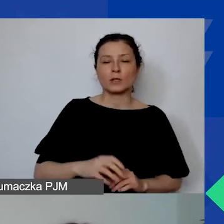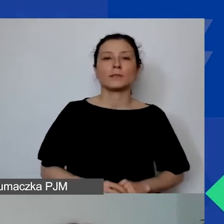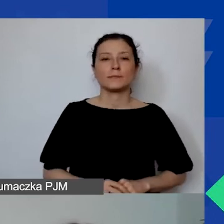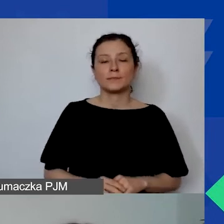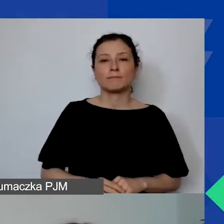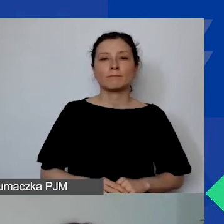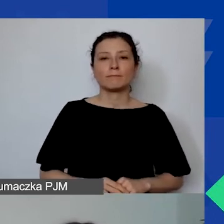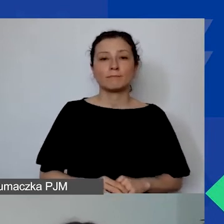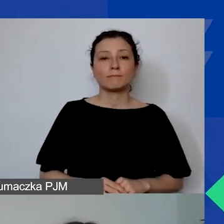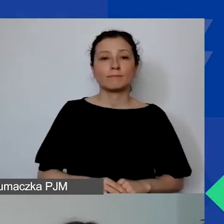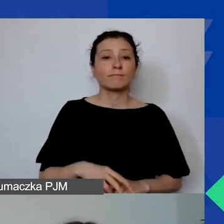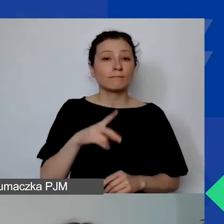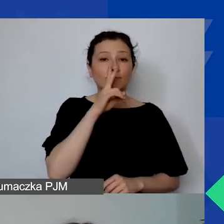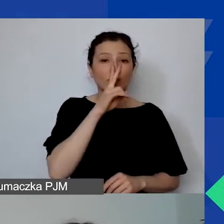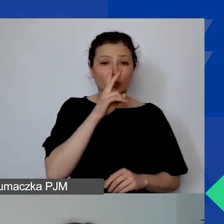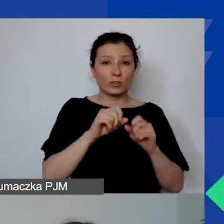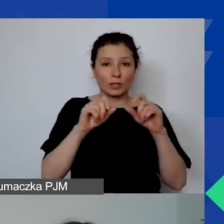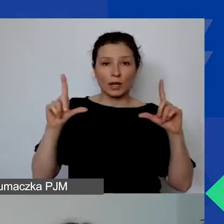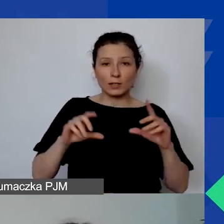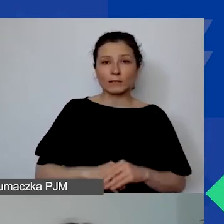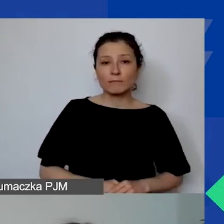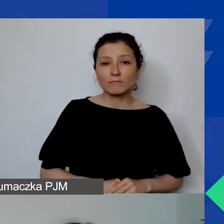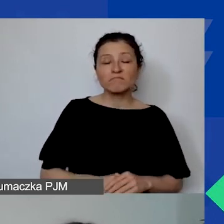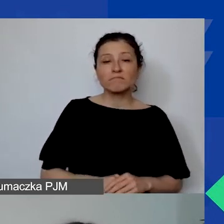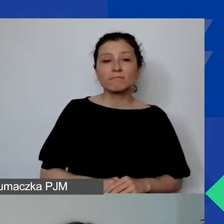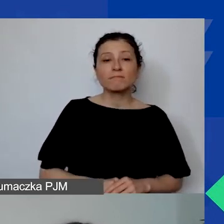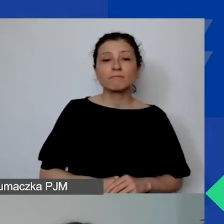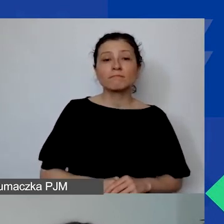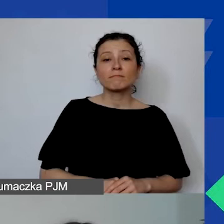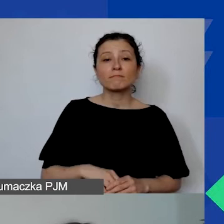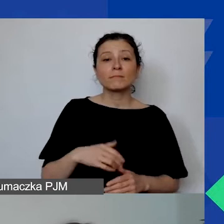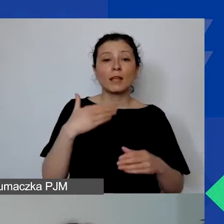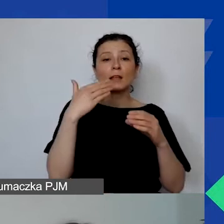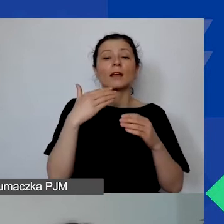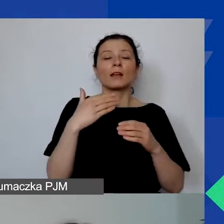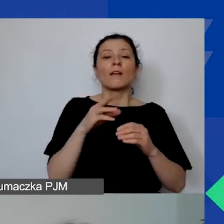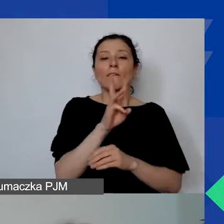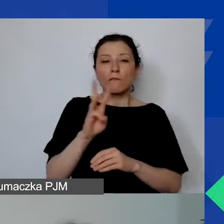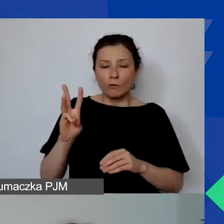Na ekranach widzicie adres strony tego projektu.